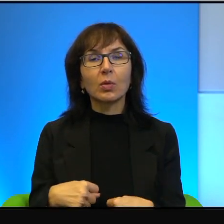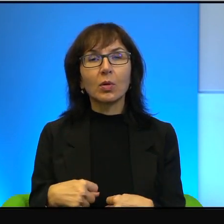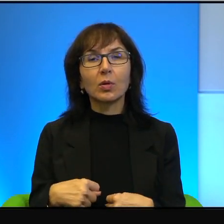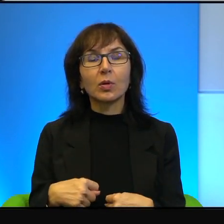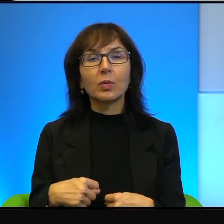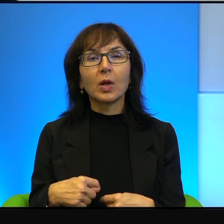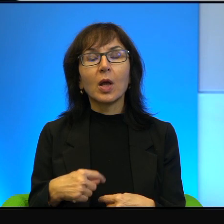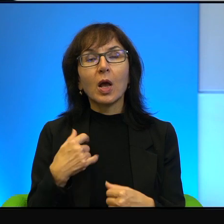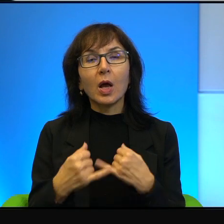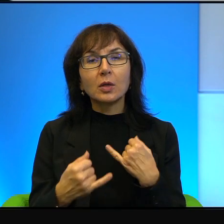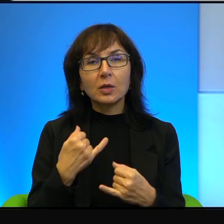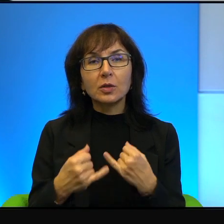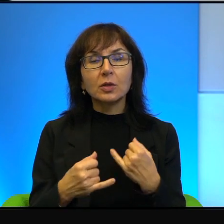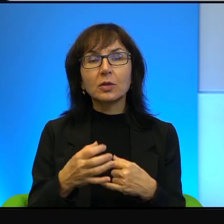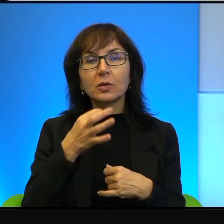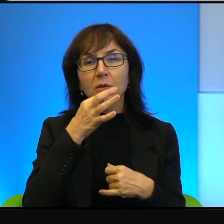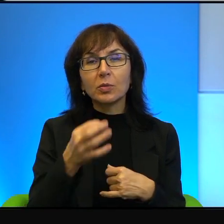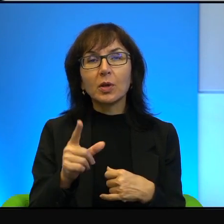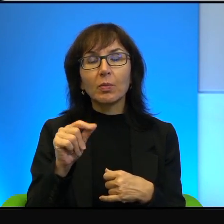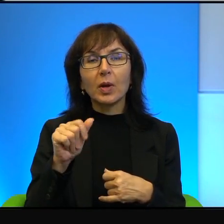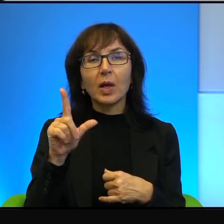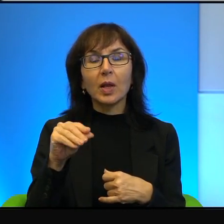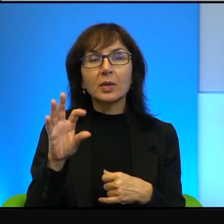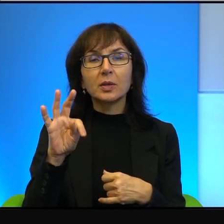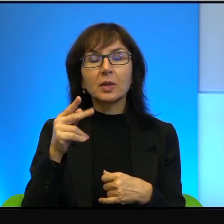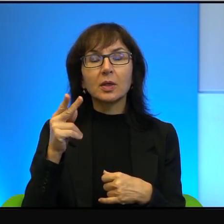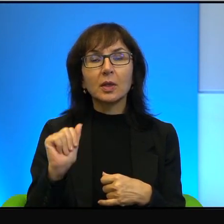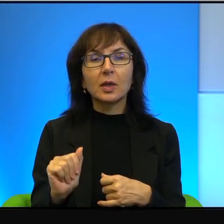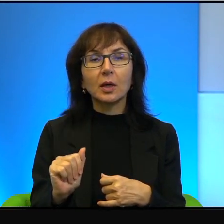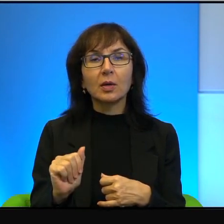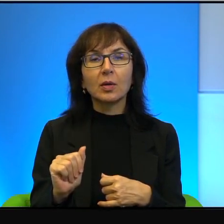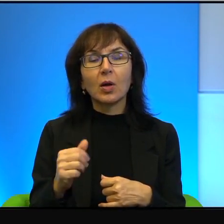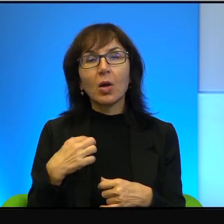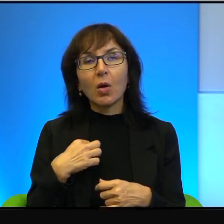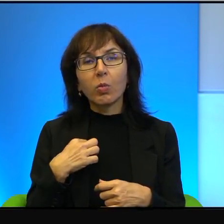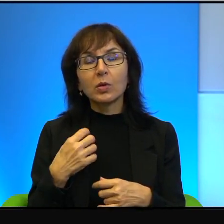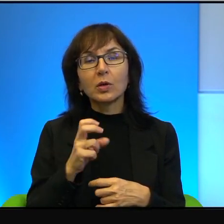Palestyńczyka na zachodnim brzegu, czy w strefie gazy nawet, czy chce pokoju,